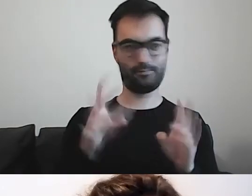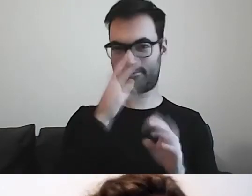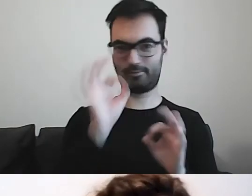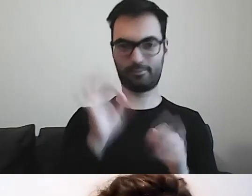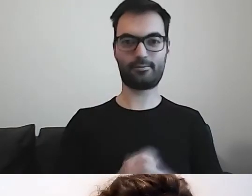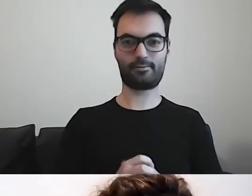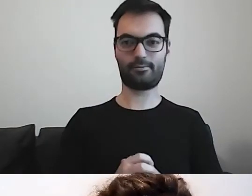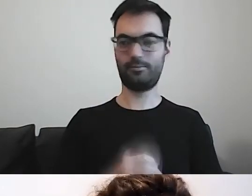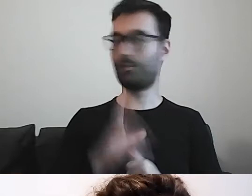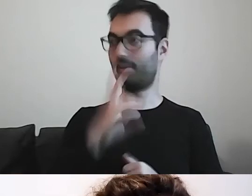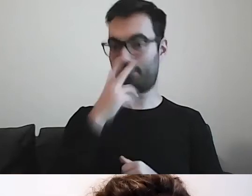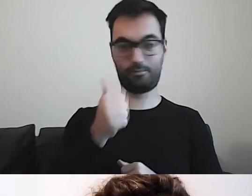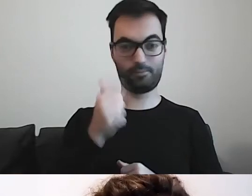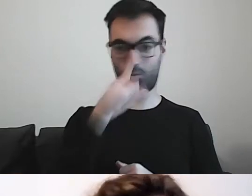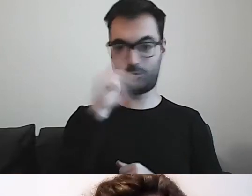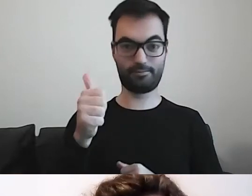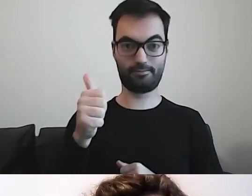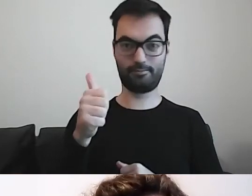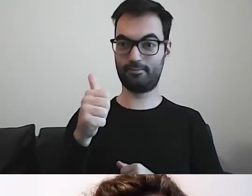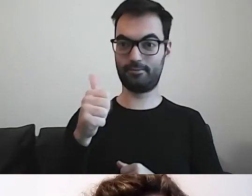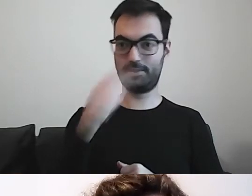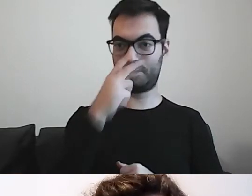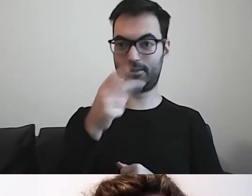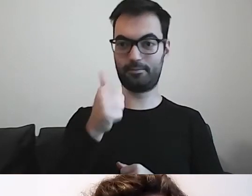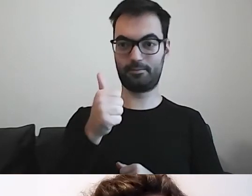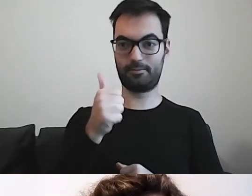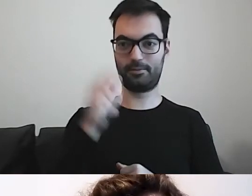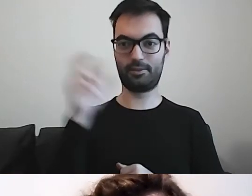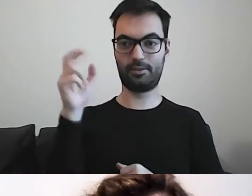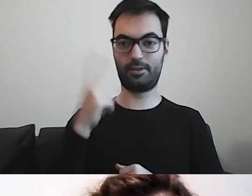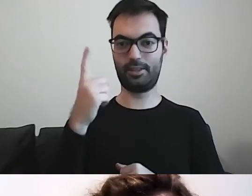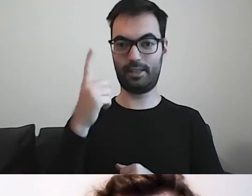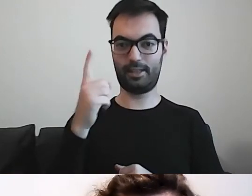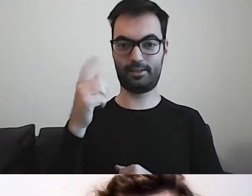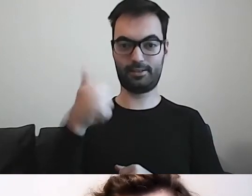MAŁGORZATA: Wszyscy widzicie? Chociaż jedna łapka w górę.